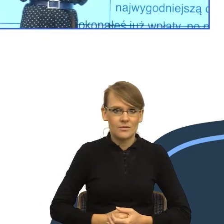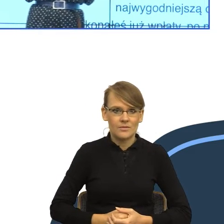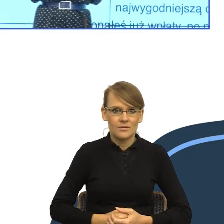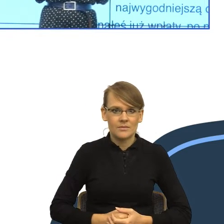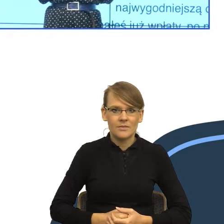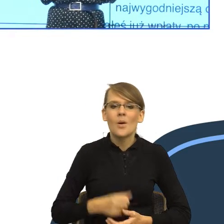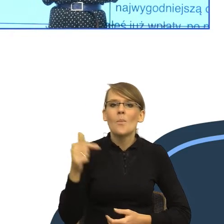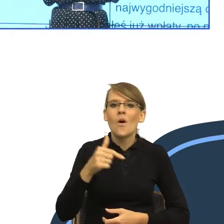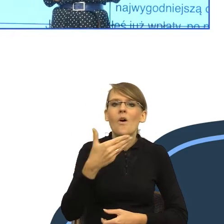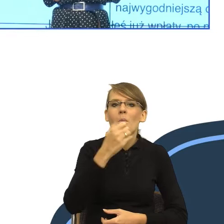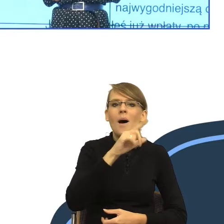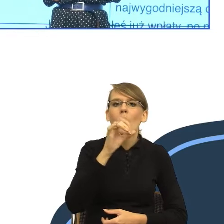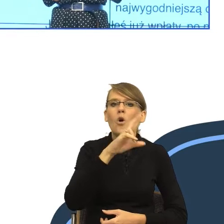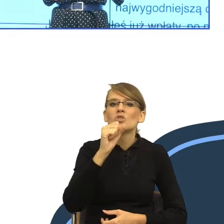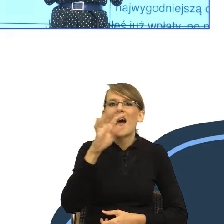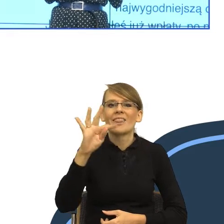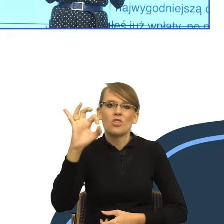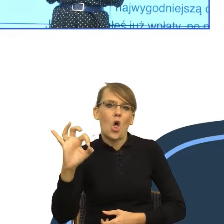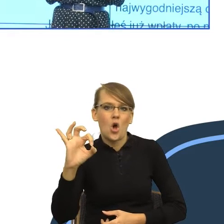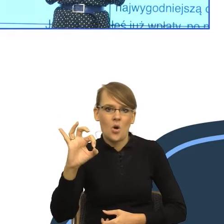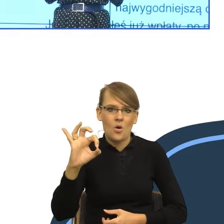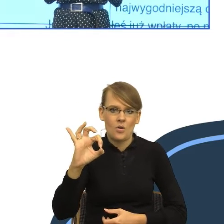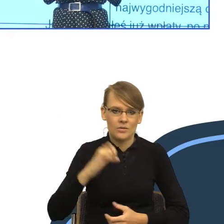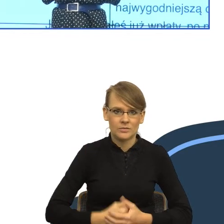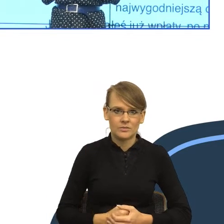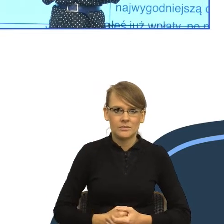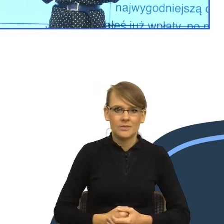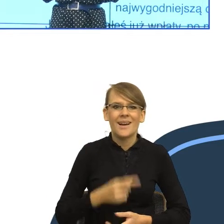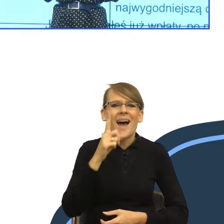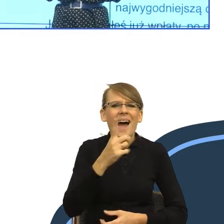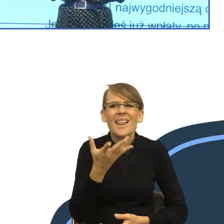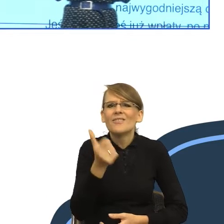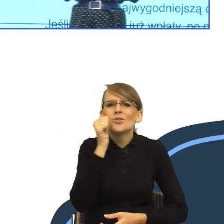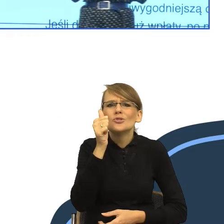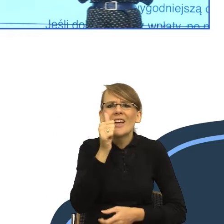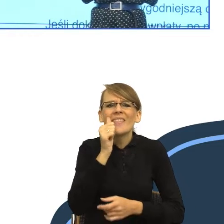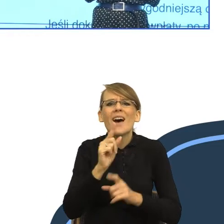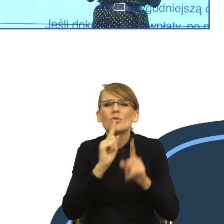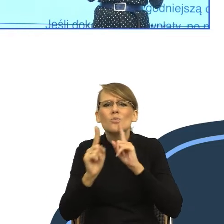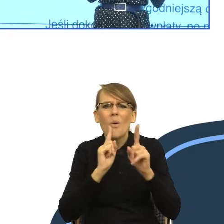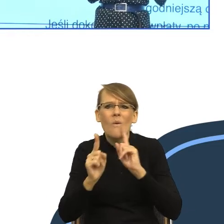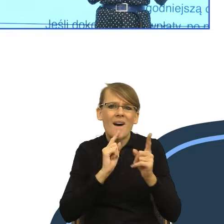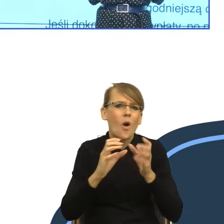Tymczasem pragmatyka, czyli jak słuchamy sobie codziennej komunikacji, to zauważamy, my, pragmatycy mowy,